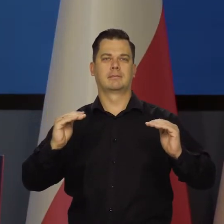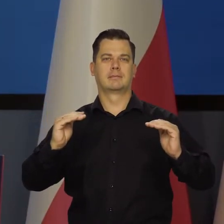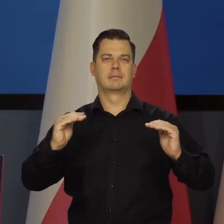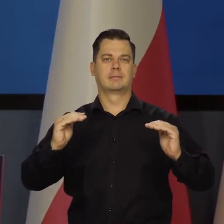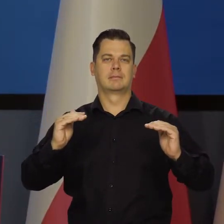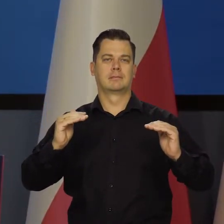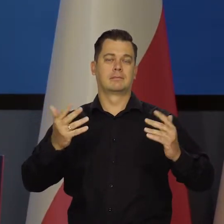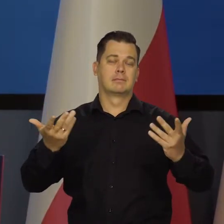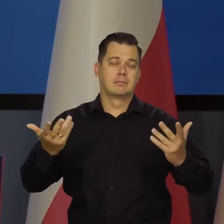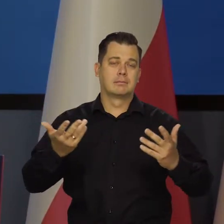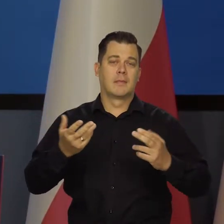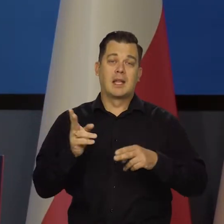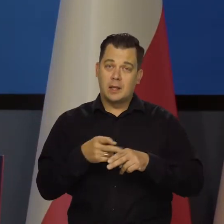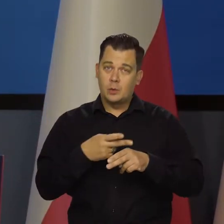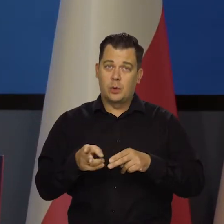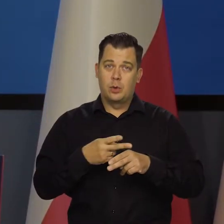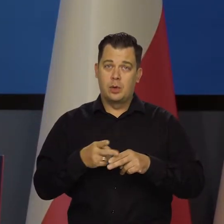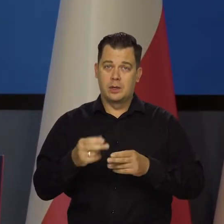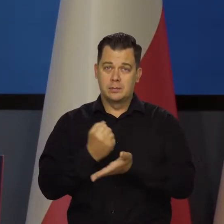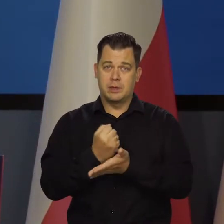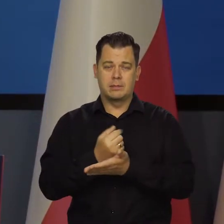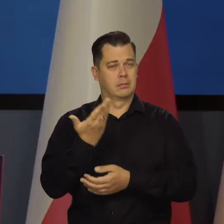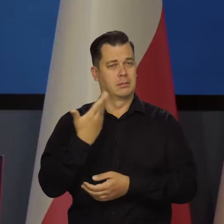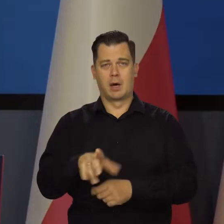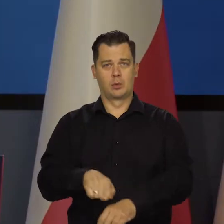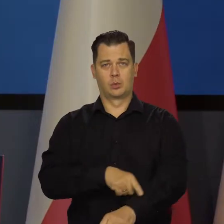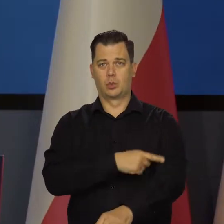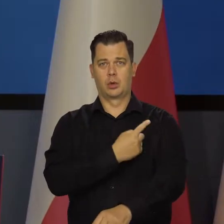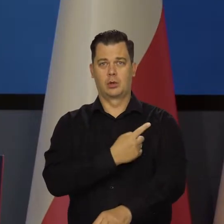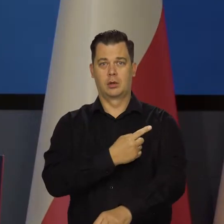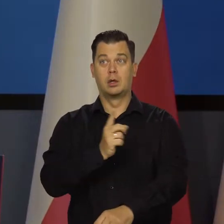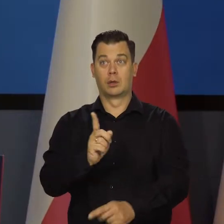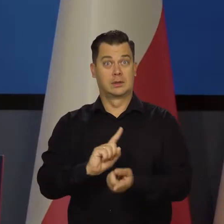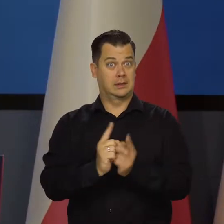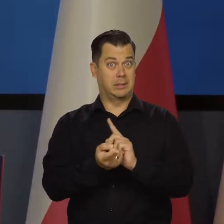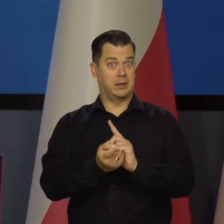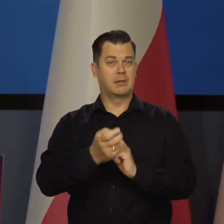Niektóre procesy będą trwały bardzo długo, jak na przykład przestawienie się na wysokie ceny energii,